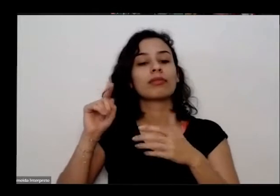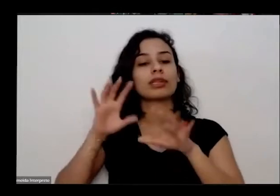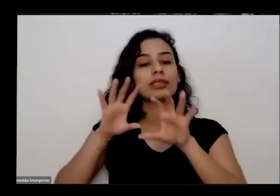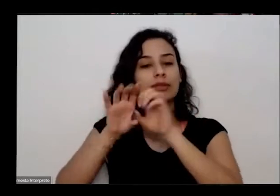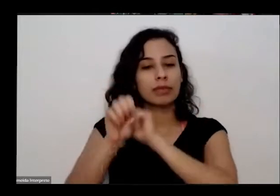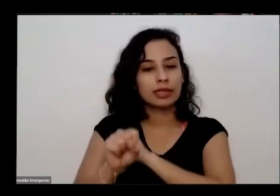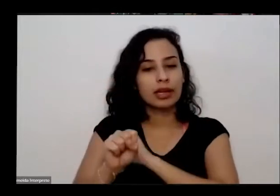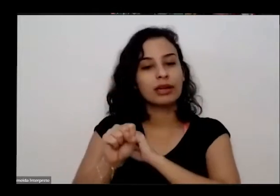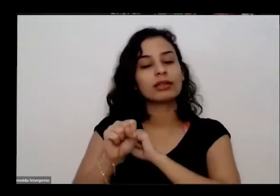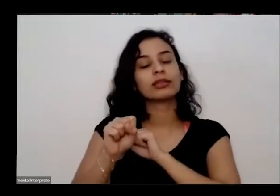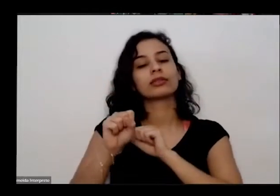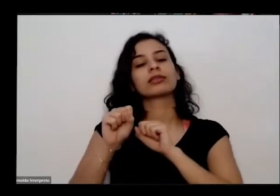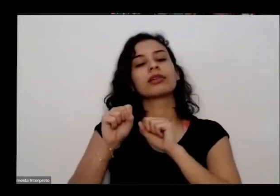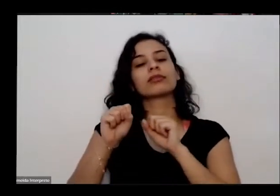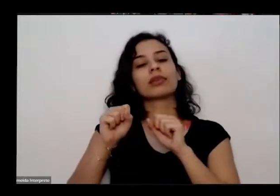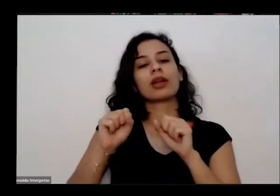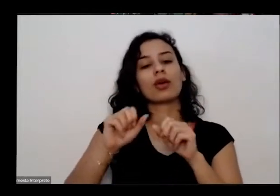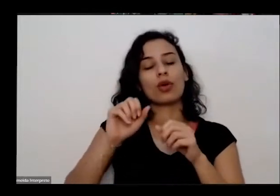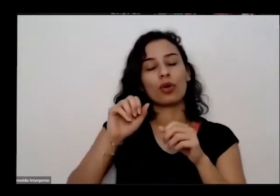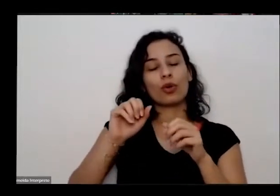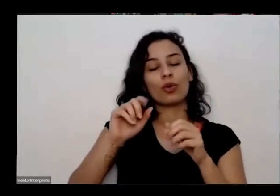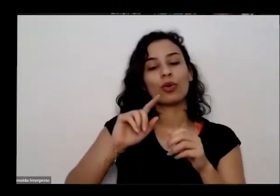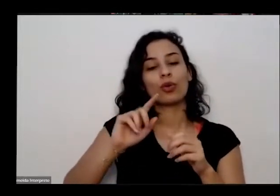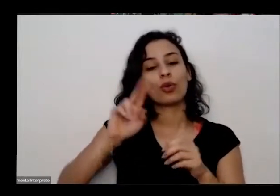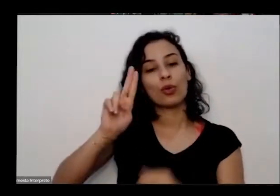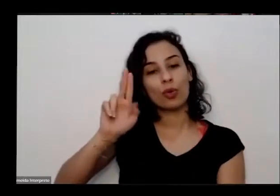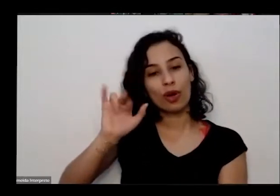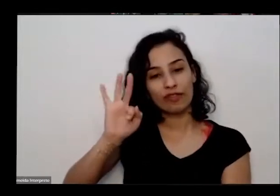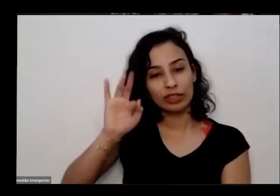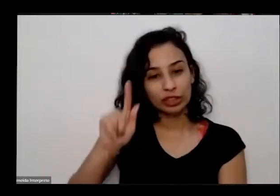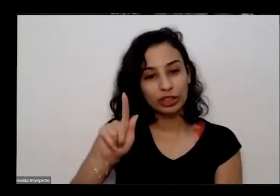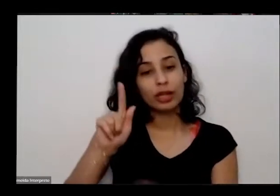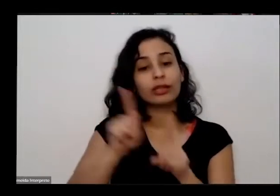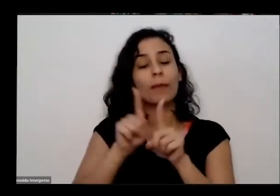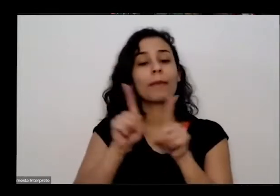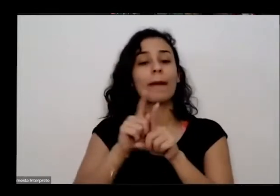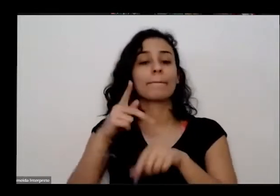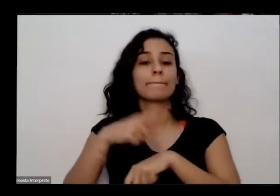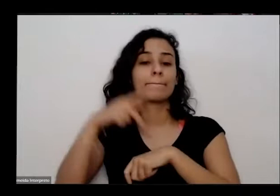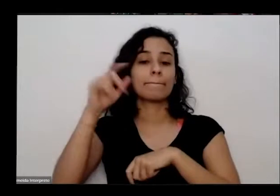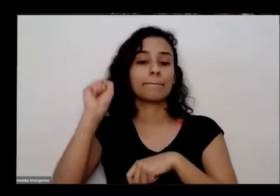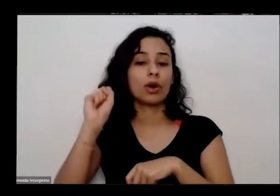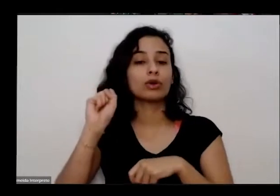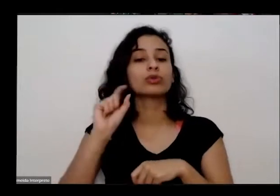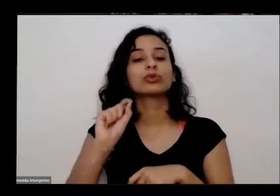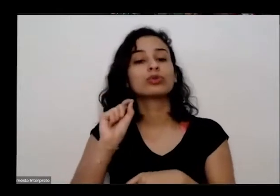formação em gestão de hortas pedagógicas e aluno da pós-graduação em cultivo biodinâmico de plantas